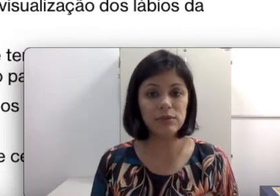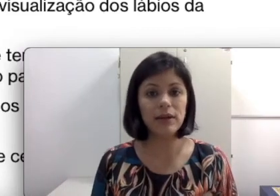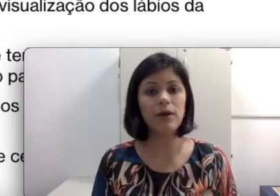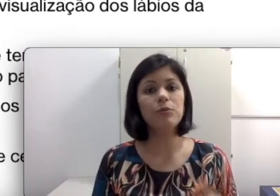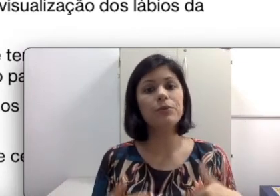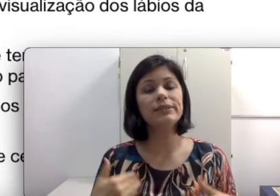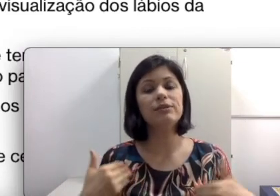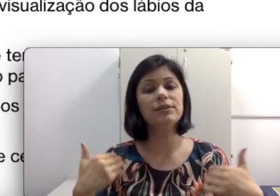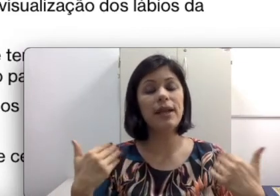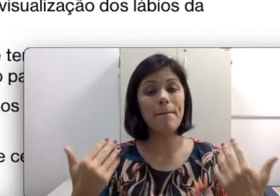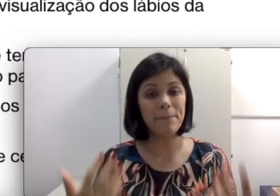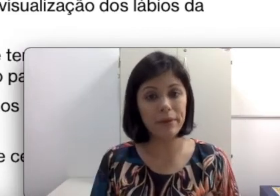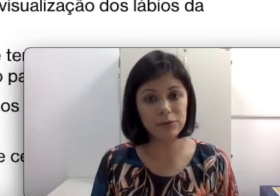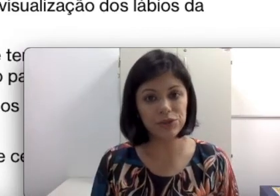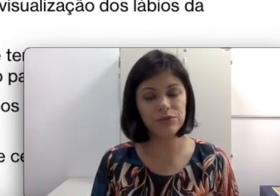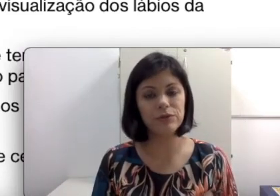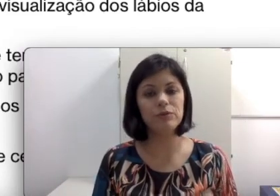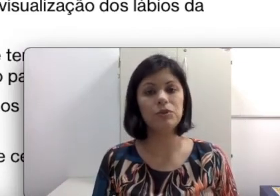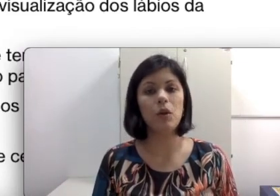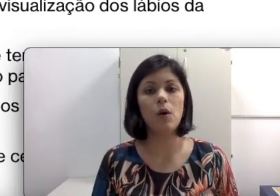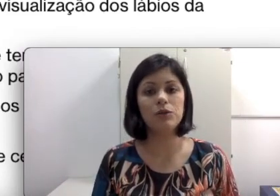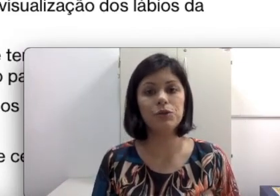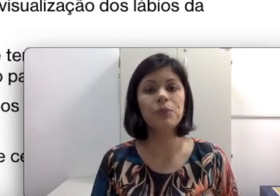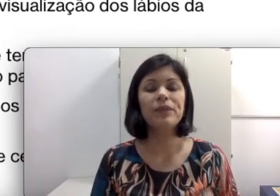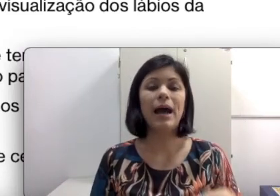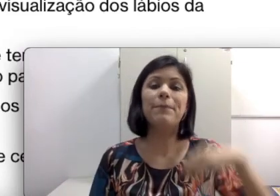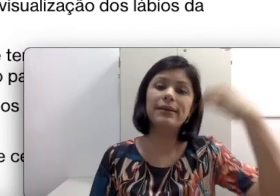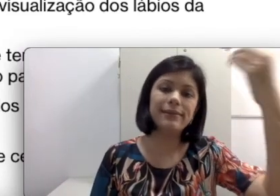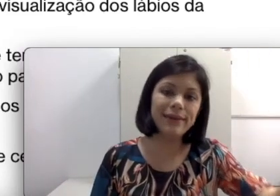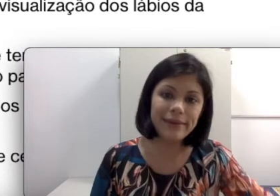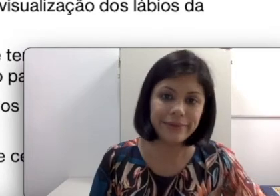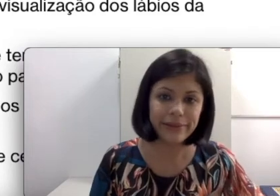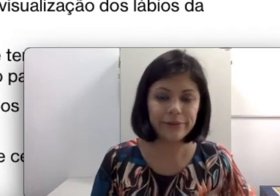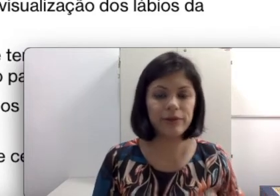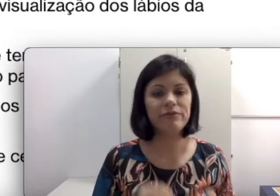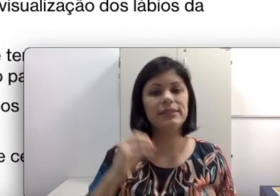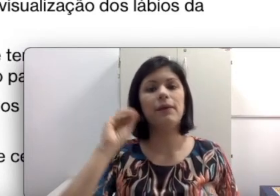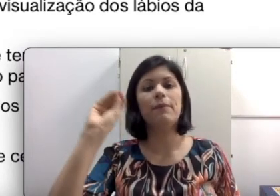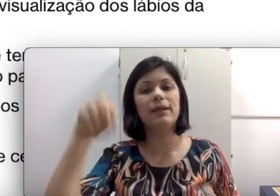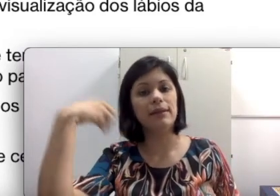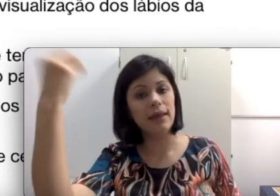oral, no processo terapêutico fonoaudiológico aprendendo a leitura orofacial, aprendendo